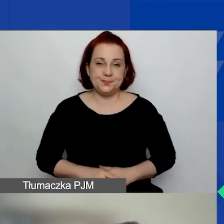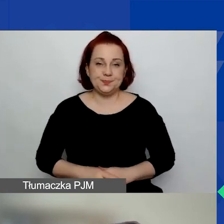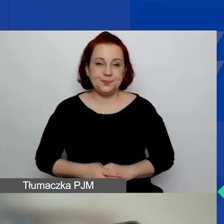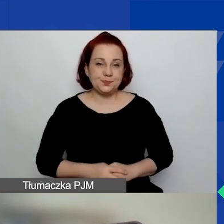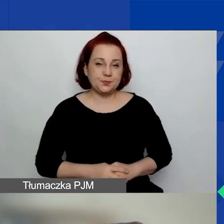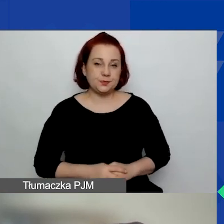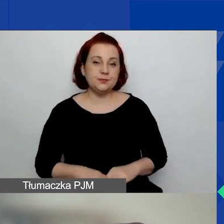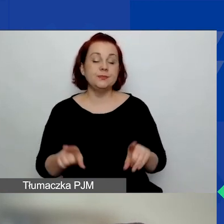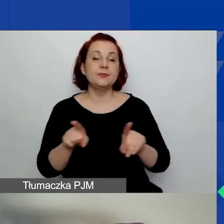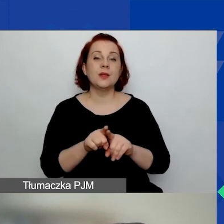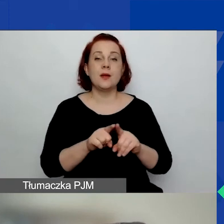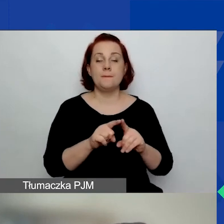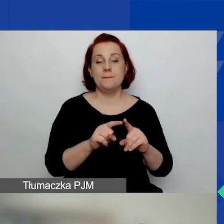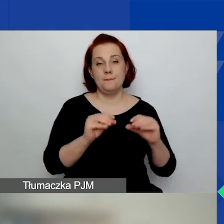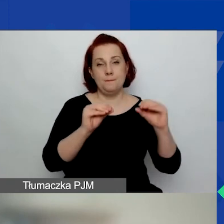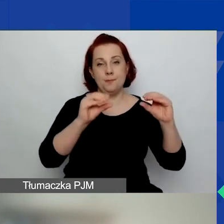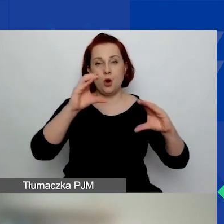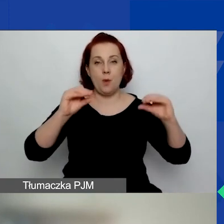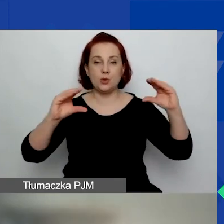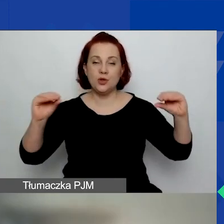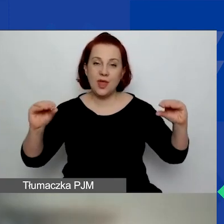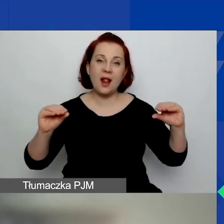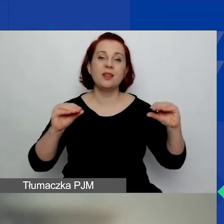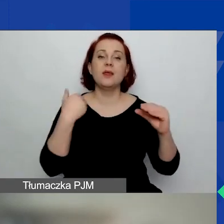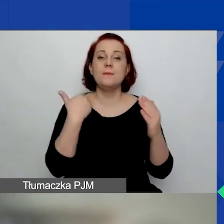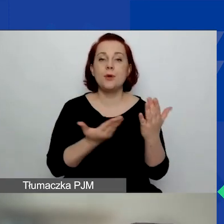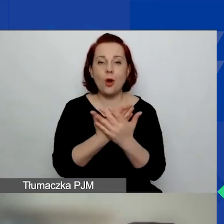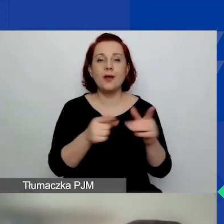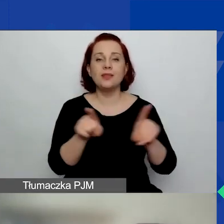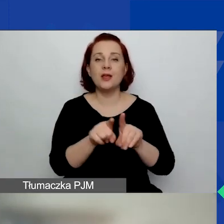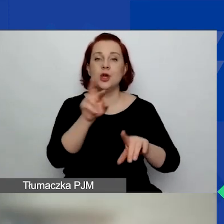I proporcjonalny rozkład projektów uwzględniający regionalną specyfikę programu.